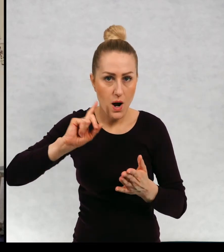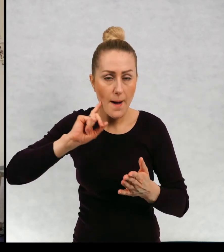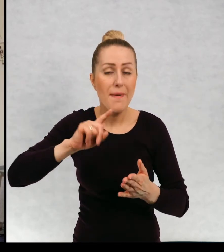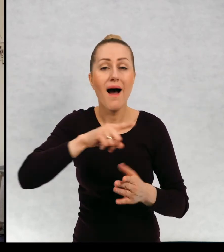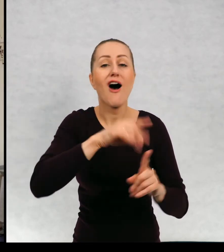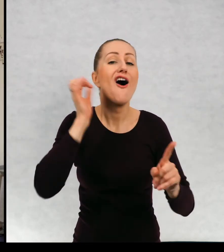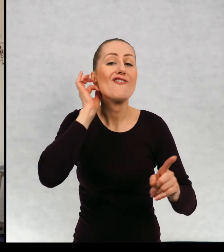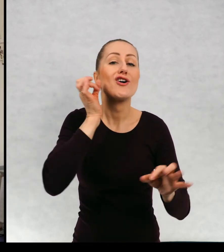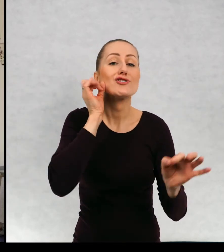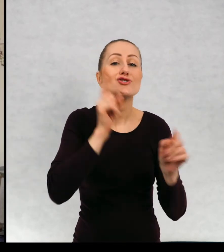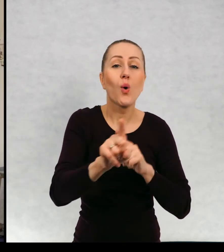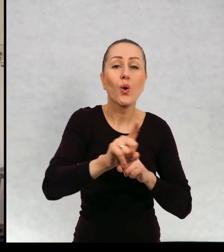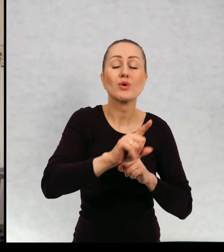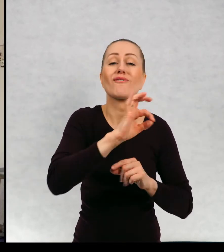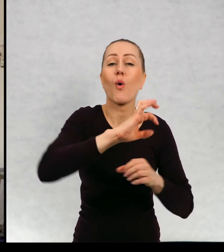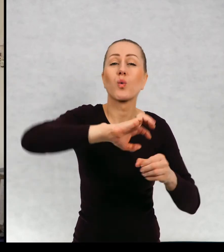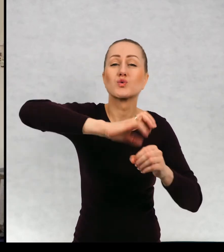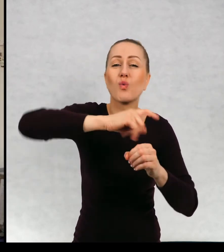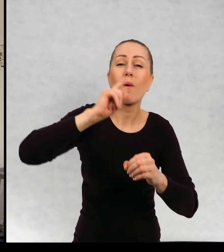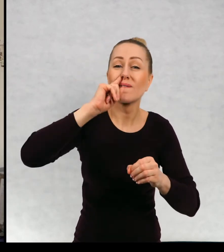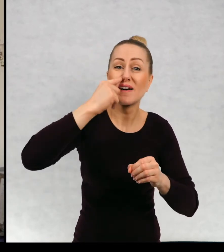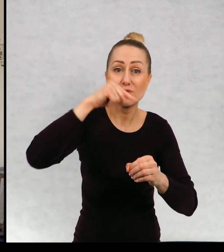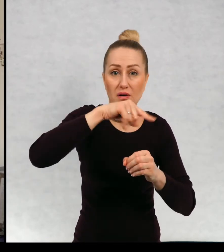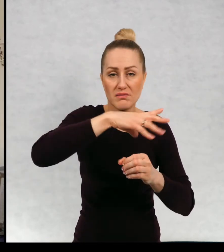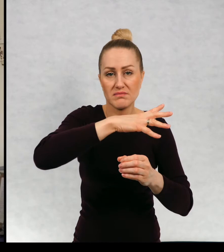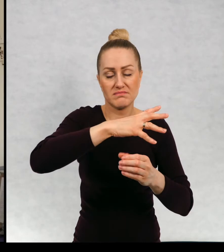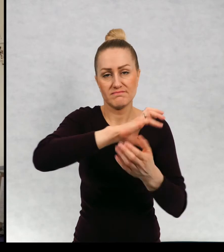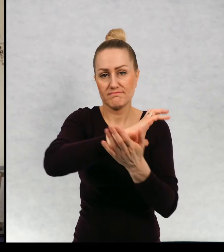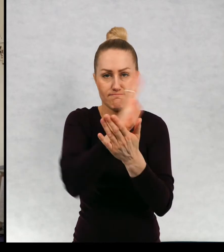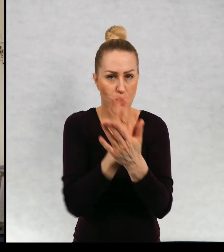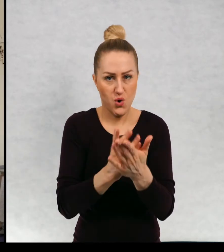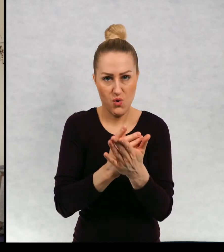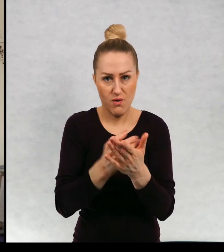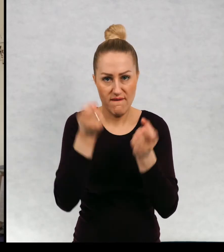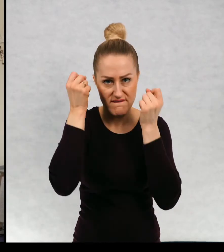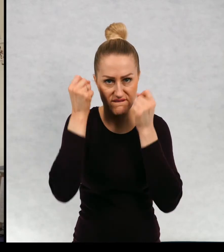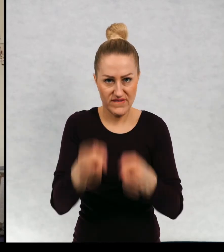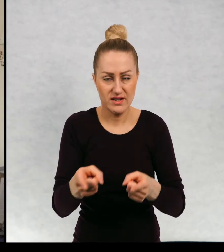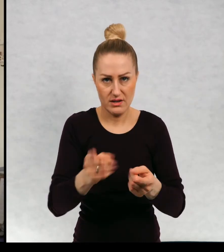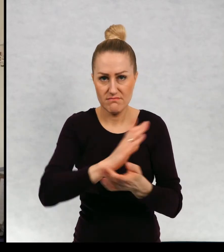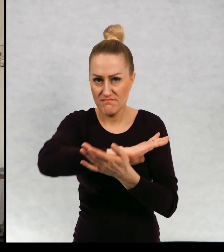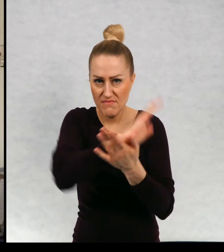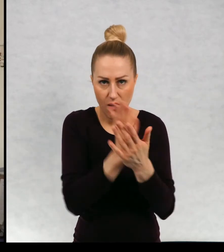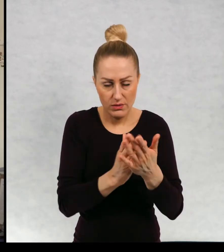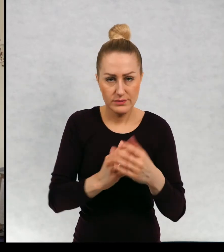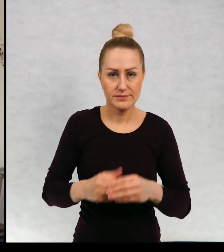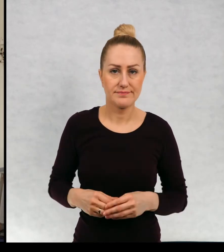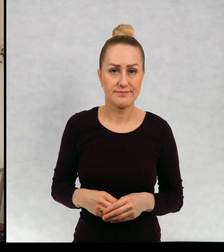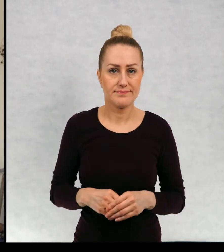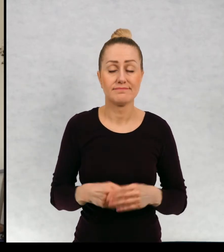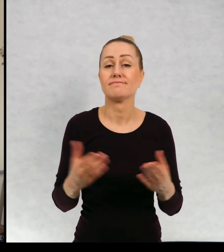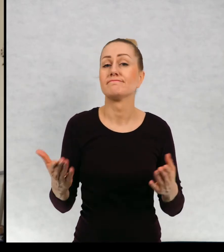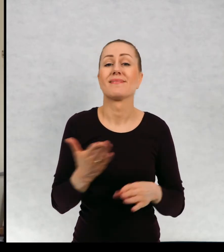z szyi naszego bohatera, a Zosię stłukli ee mm słoiczek z fasolką.